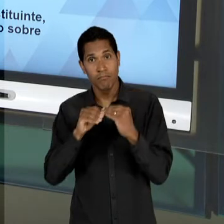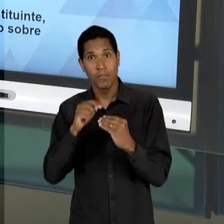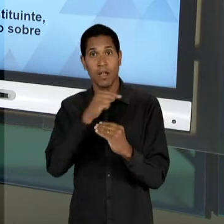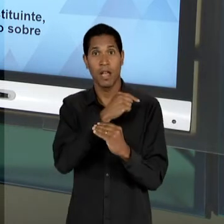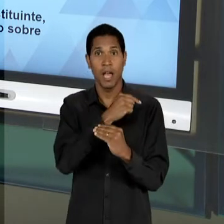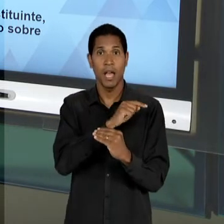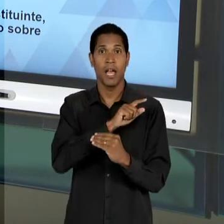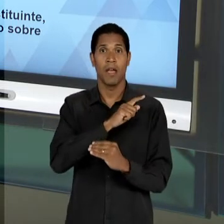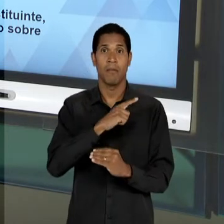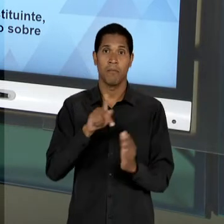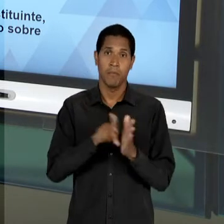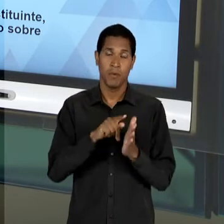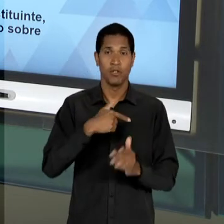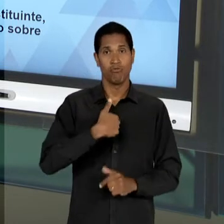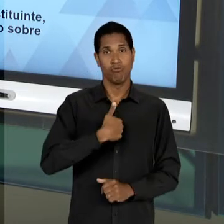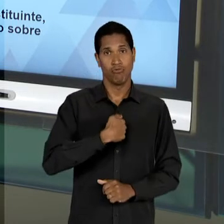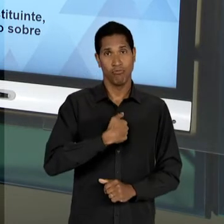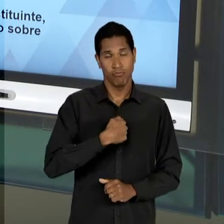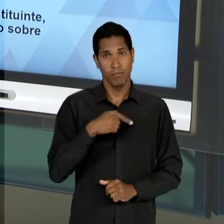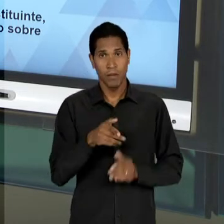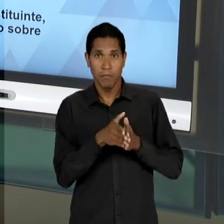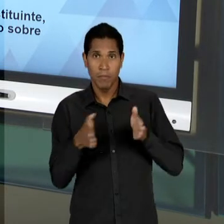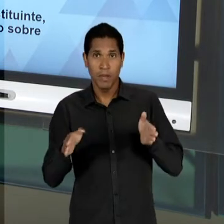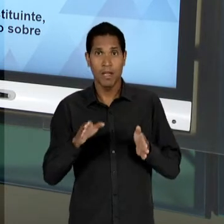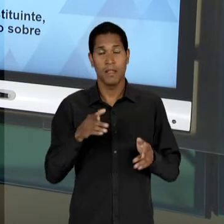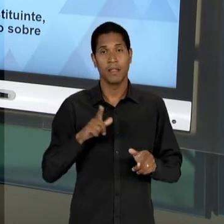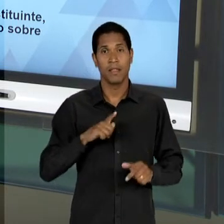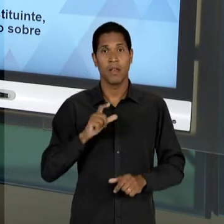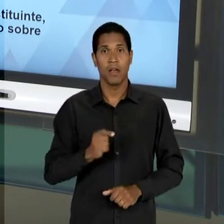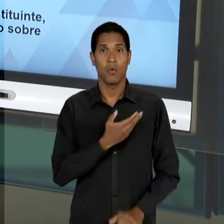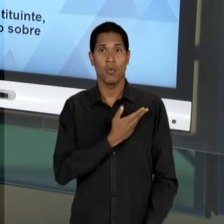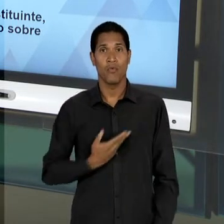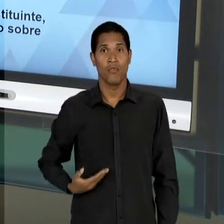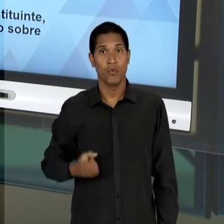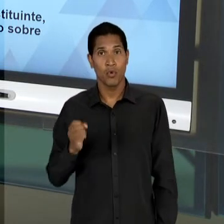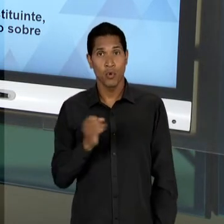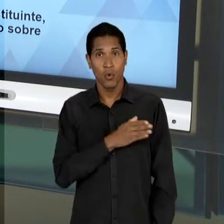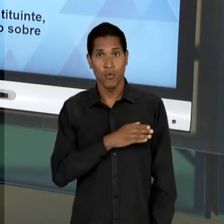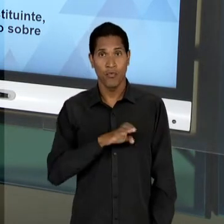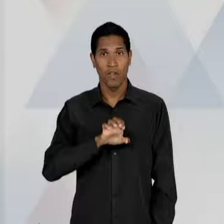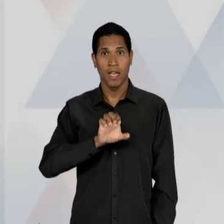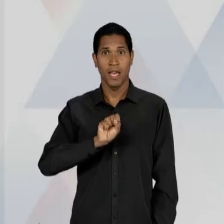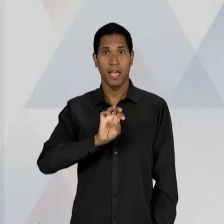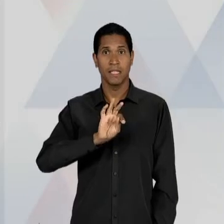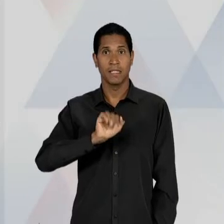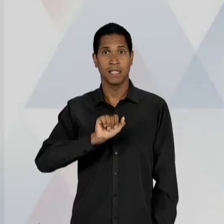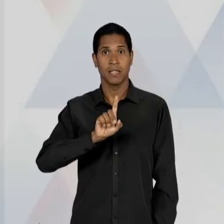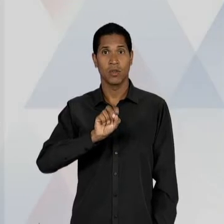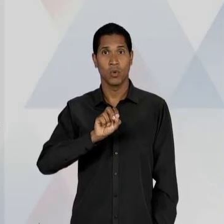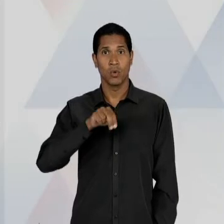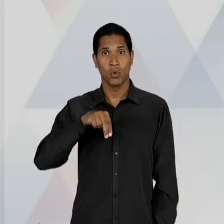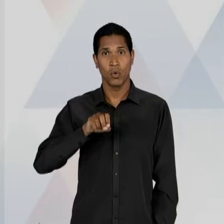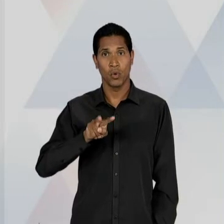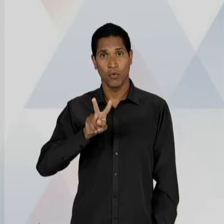ÚLTIMO PERÍODO DO ESTADO NOVO? O QUE NÓS PODEMOS OBSERVAR É QUE, CONTINUA UMA POLARIZAÇÃO ENTRE